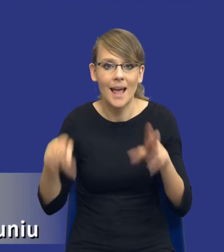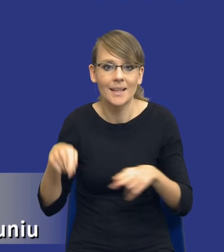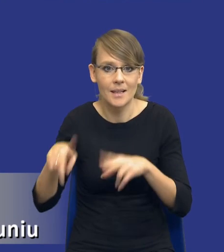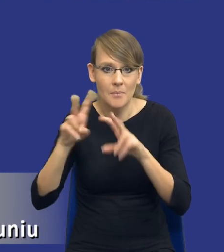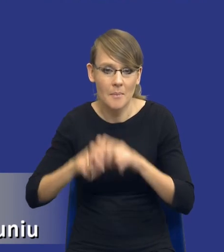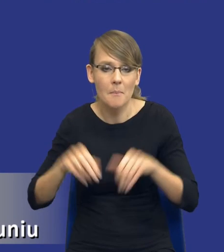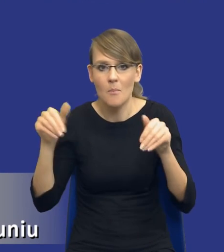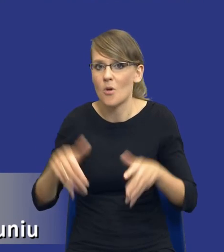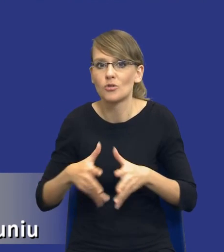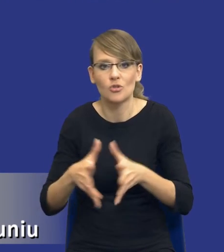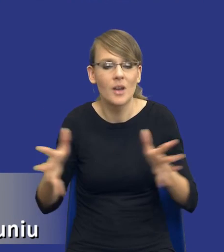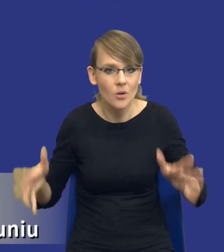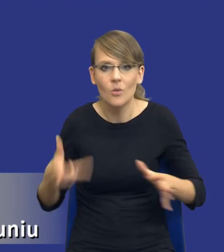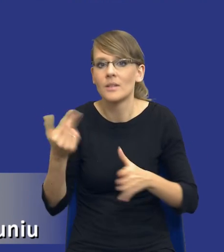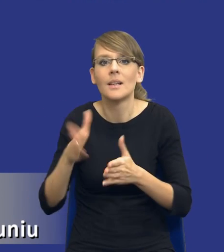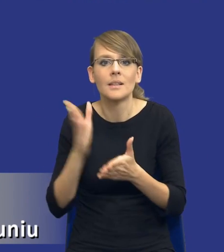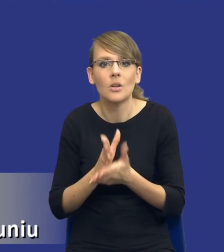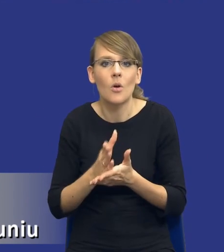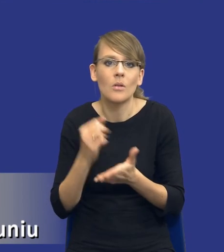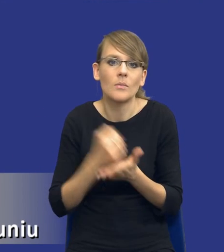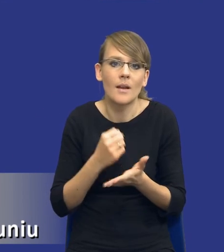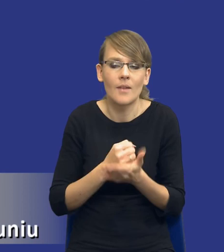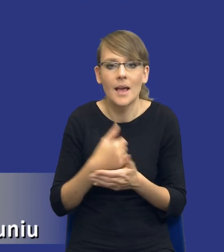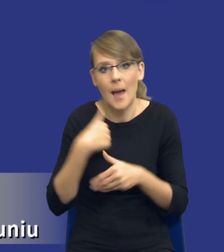szeroki, to nie jest tylko i wyłącznie kwestia tego, czy mogę to zrobić sam, czy